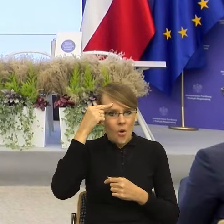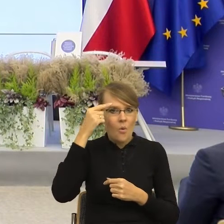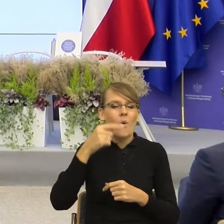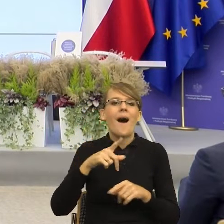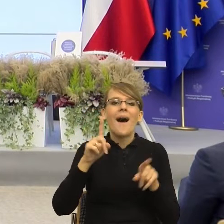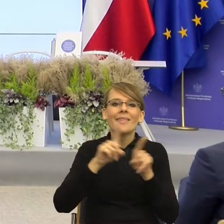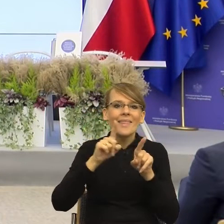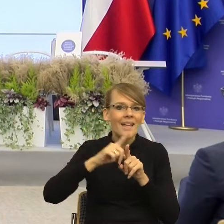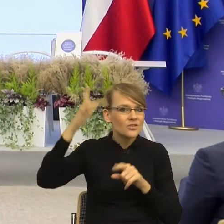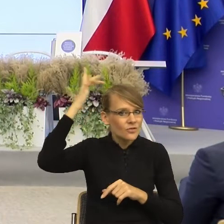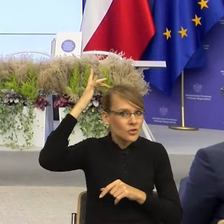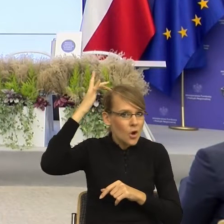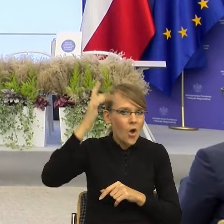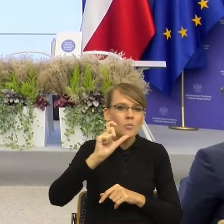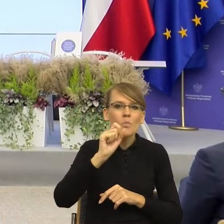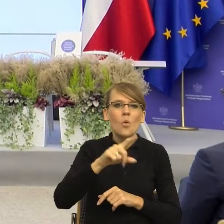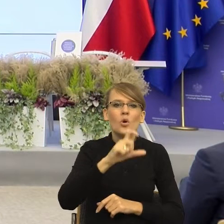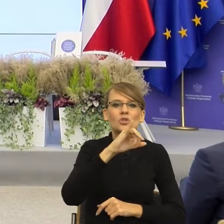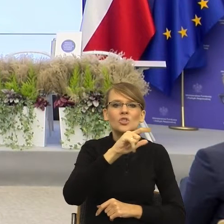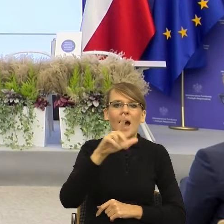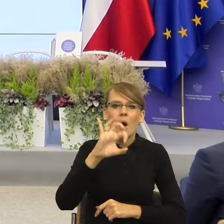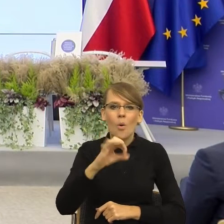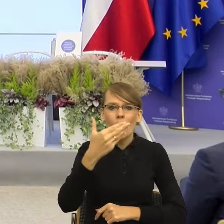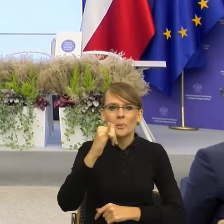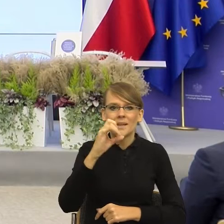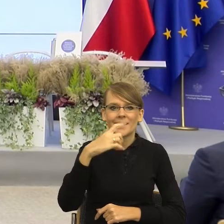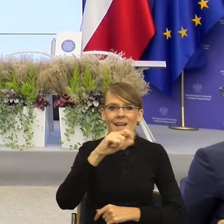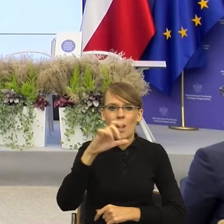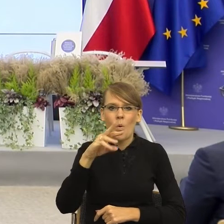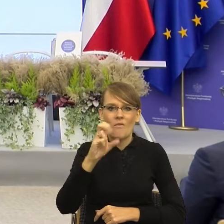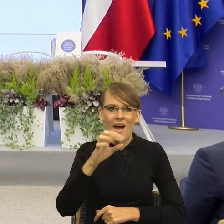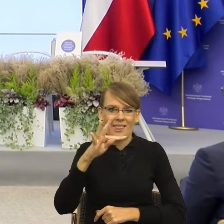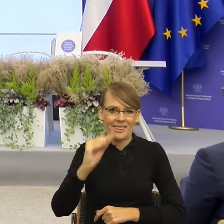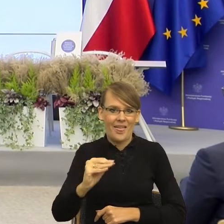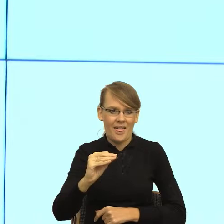jest ciało migdałowate, które jest jakby takim centrum naszych emocji.